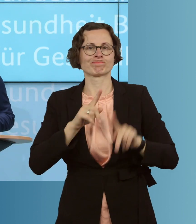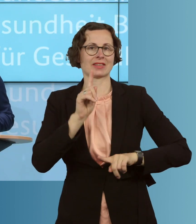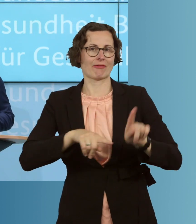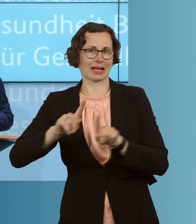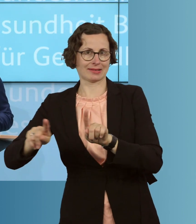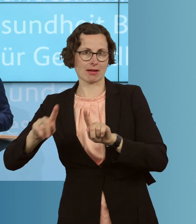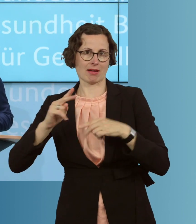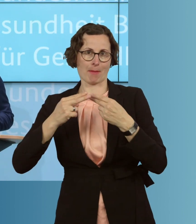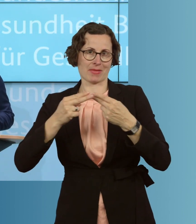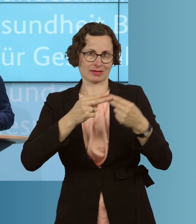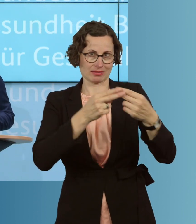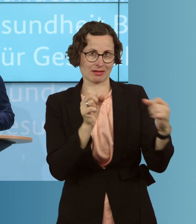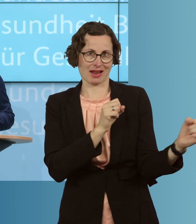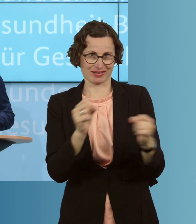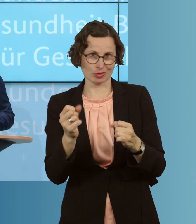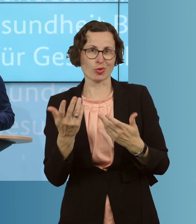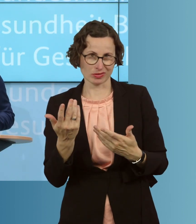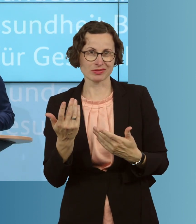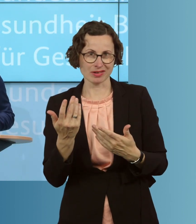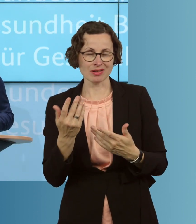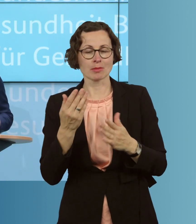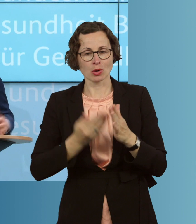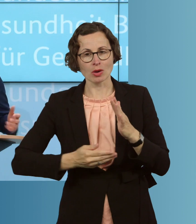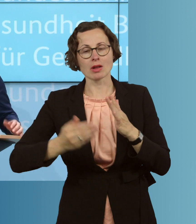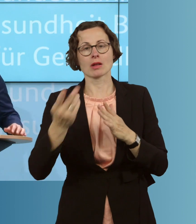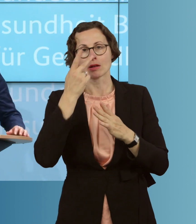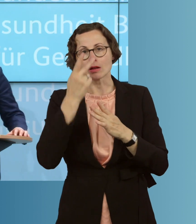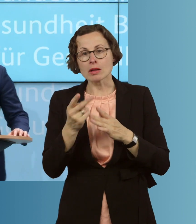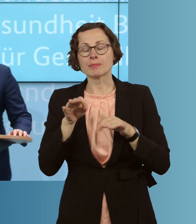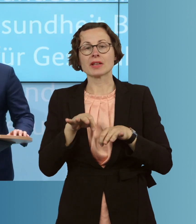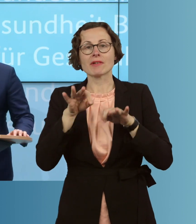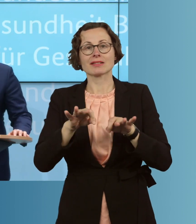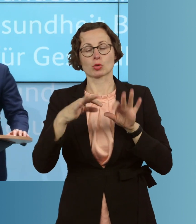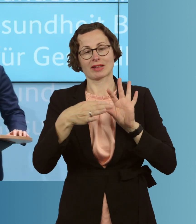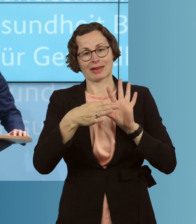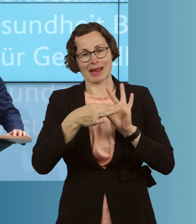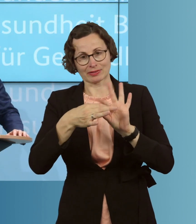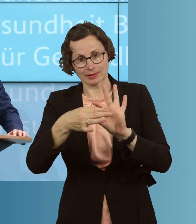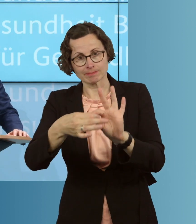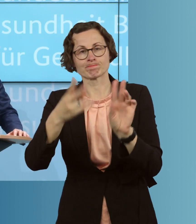reagieren können, um dann entsprechende Infektionsketten auch zu unterbrechen.